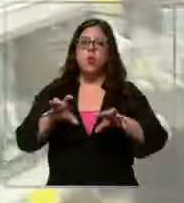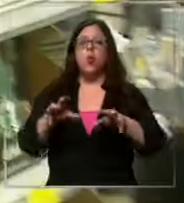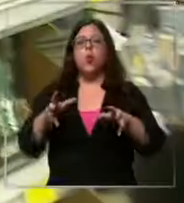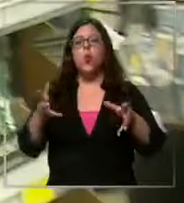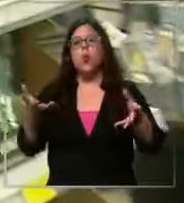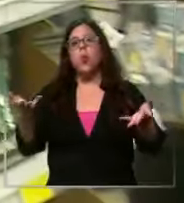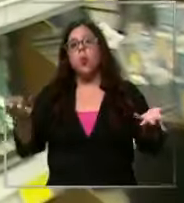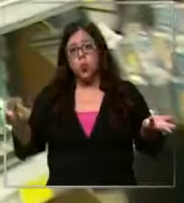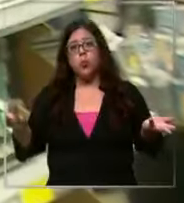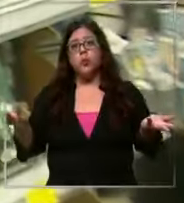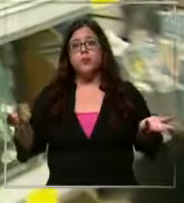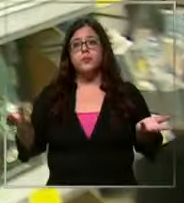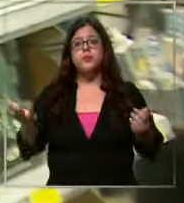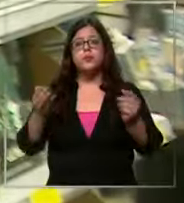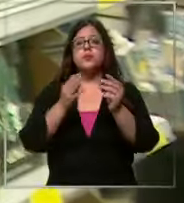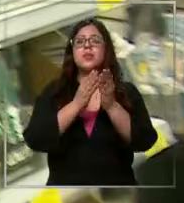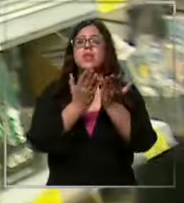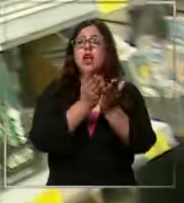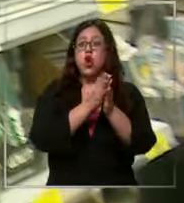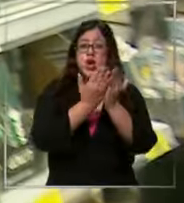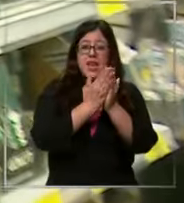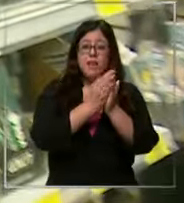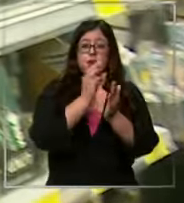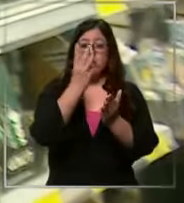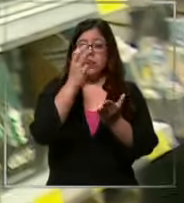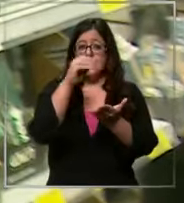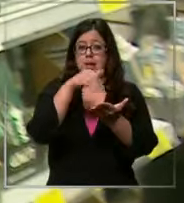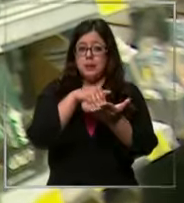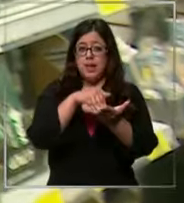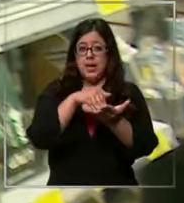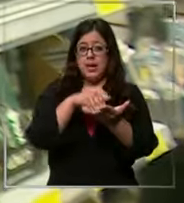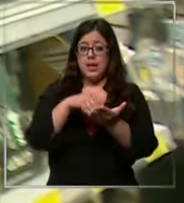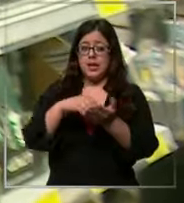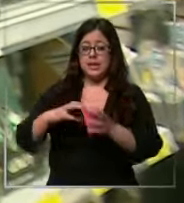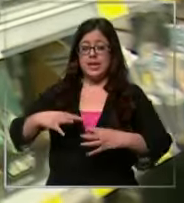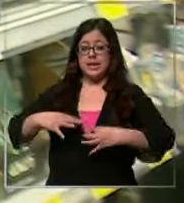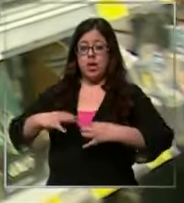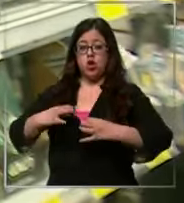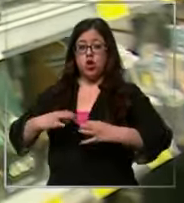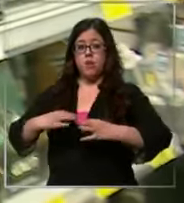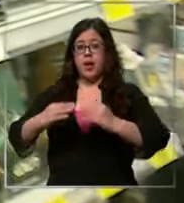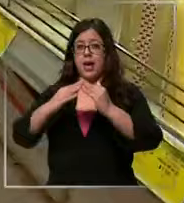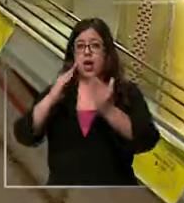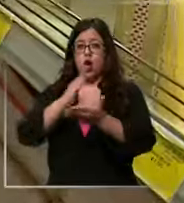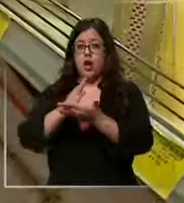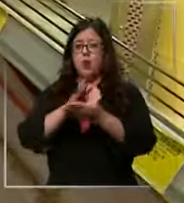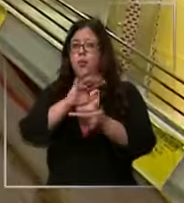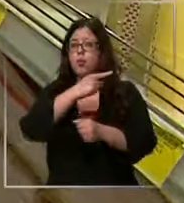los libros me gasté como 30 y en el los uniforme yo creo que ya voy en los Cent y algo o sea en